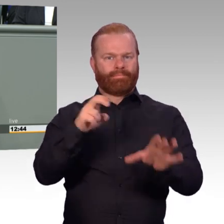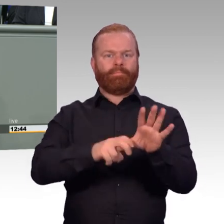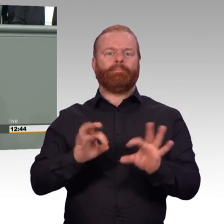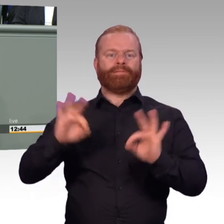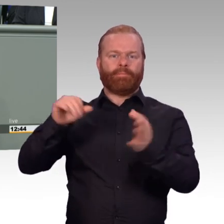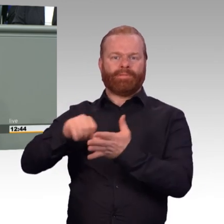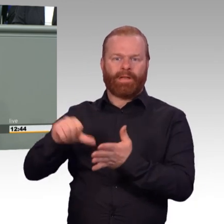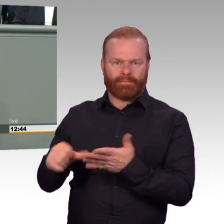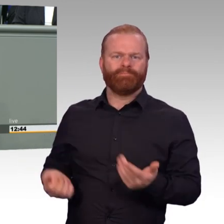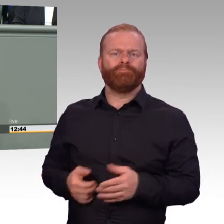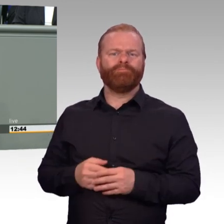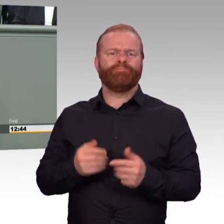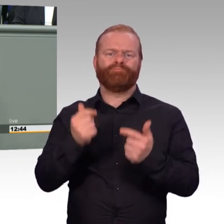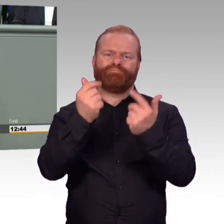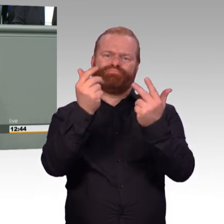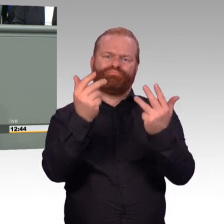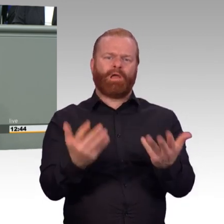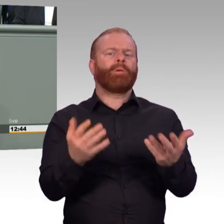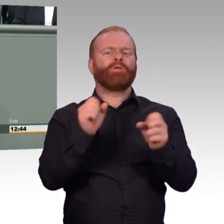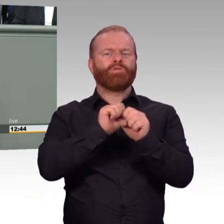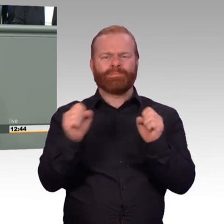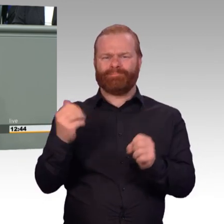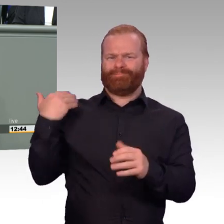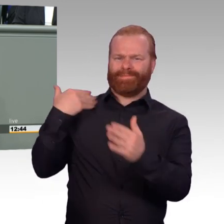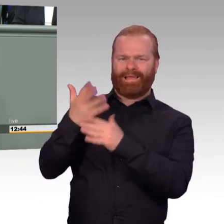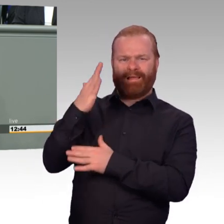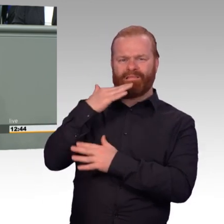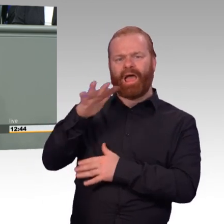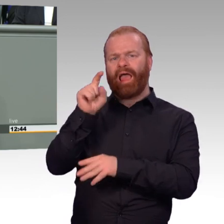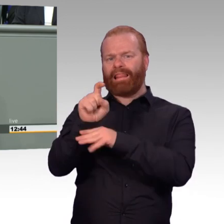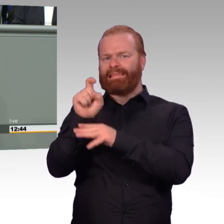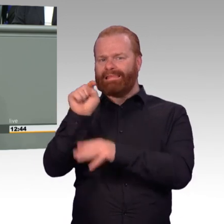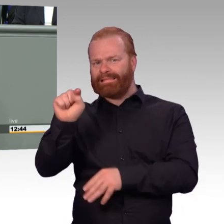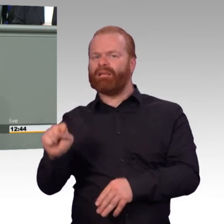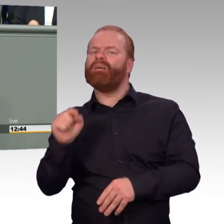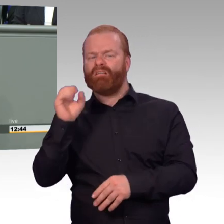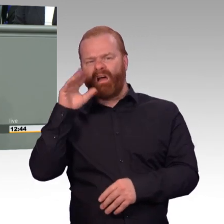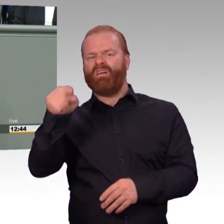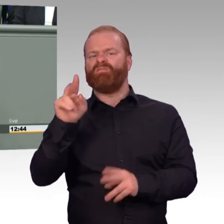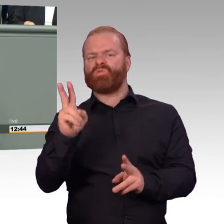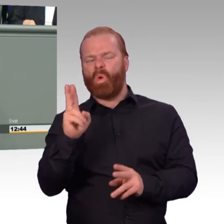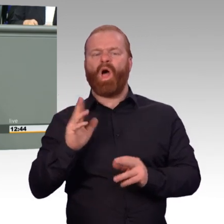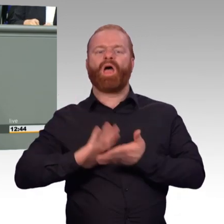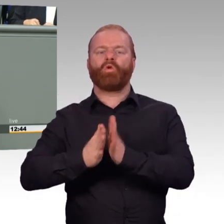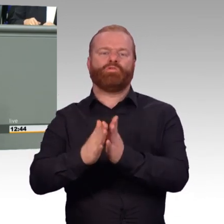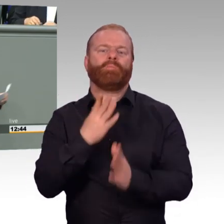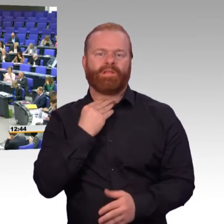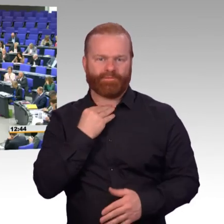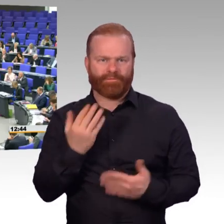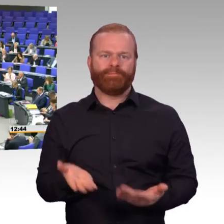einen Teil seiner Hausaufgaben gemacht und mit dem anderen werden wir über das Parlament gerne nachhelfen, vielen Dank. (Beifall)